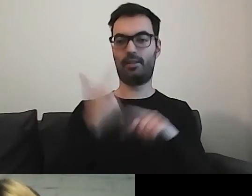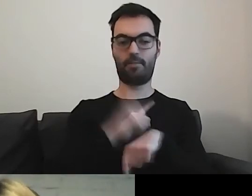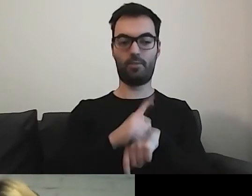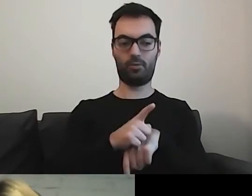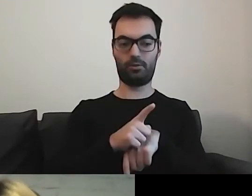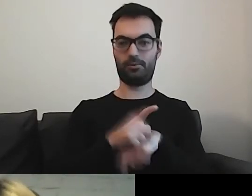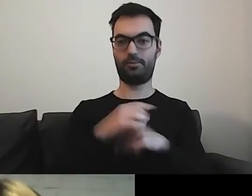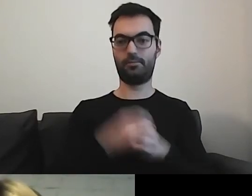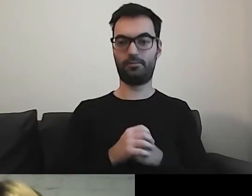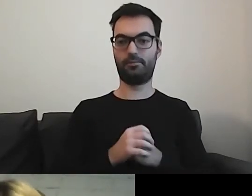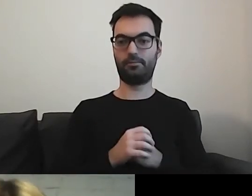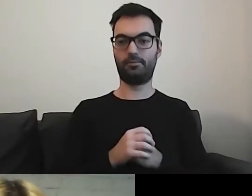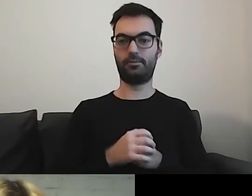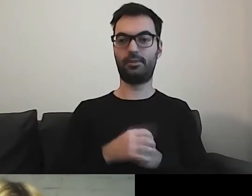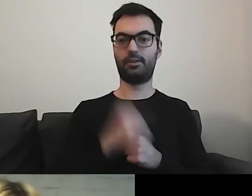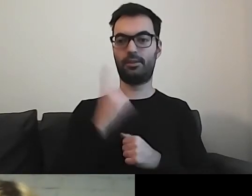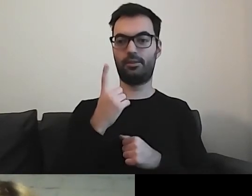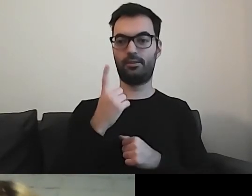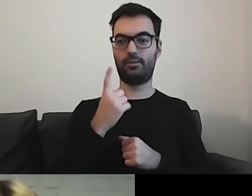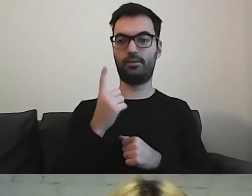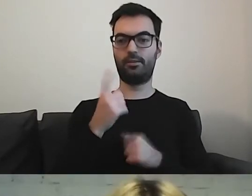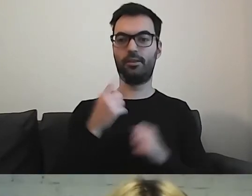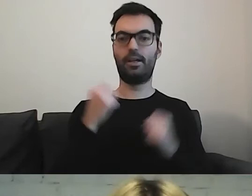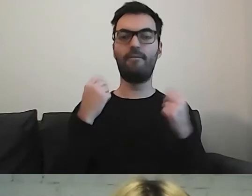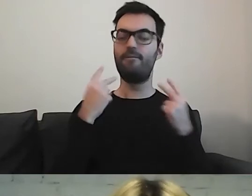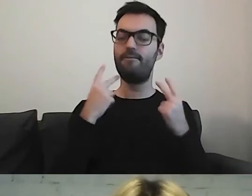Jedna tłusta, mięsista kwestia od Mikołaja.